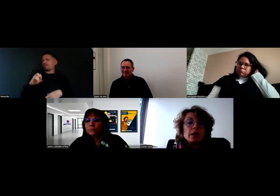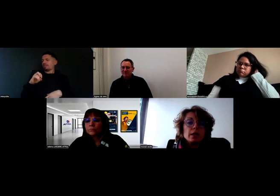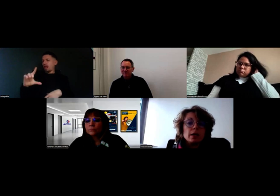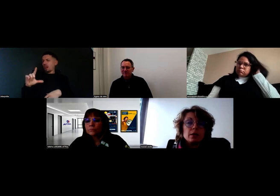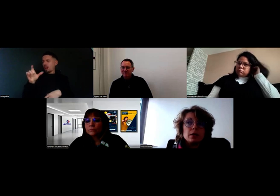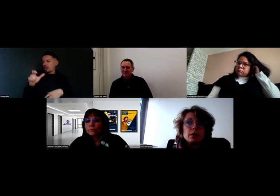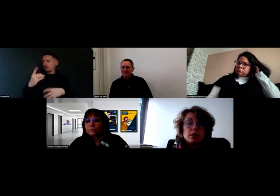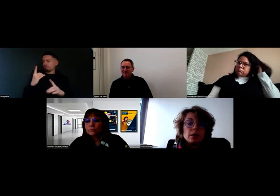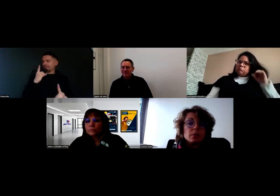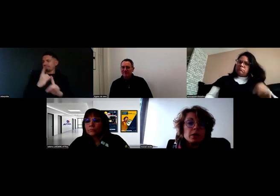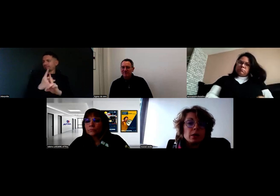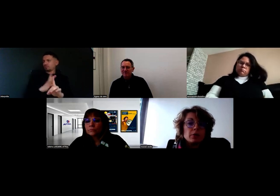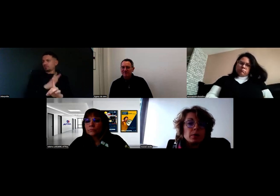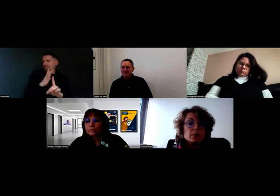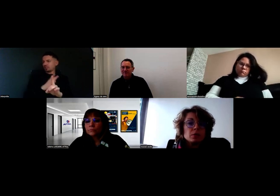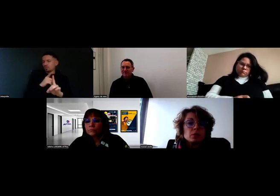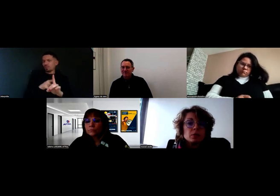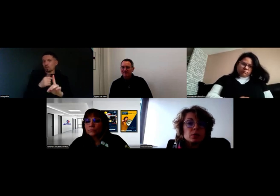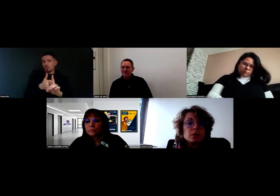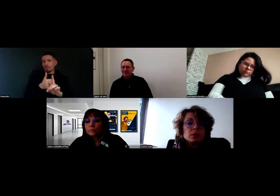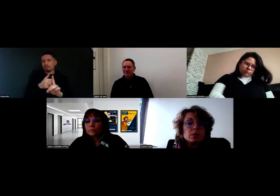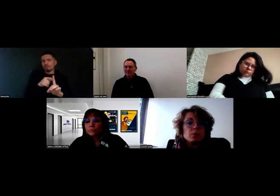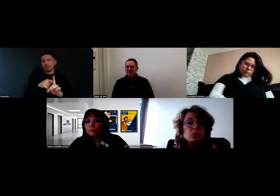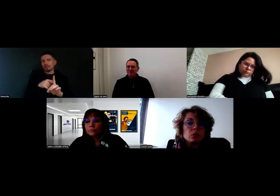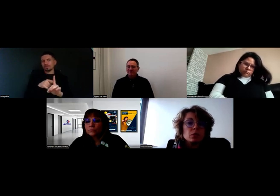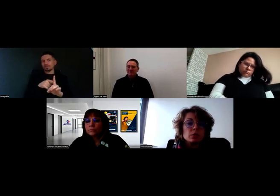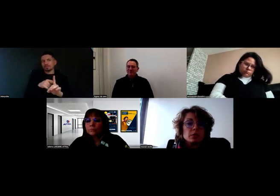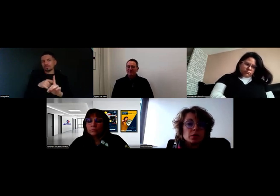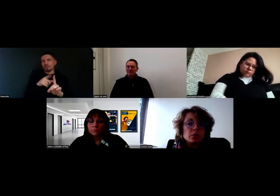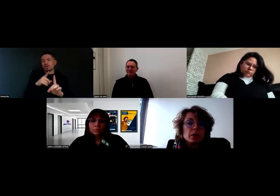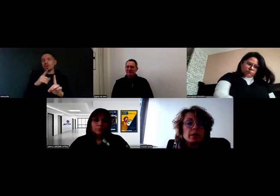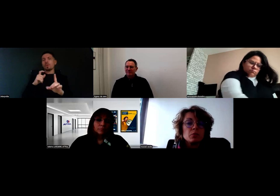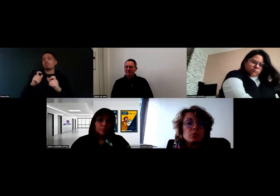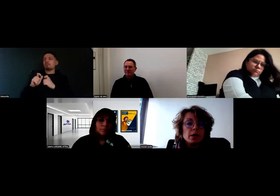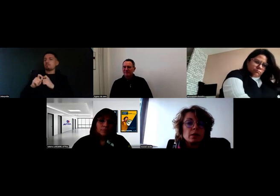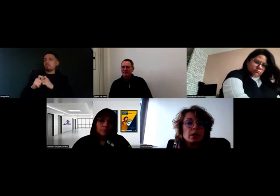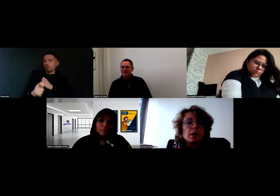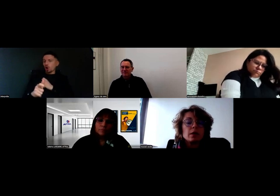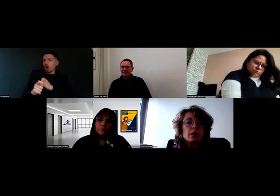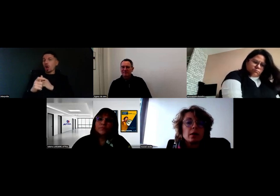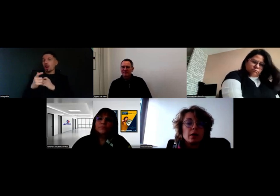et il a remonté l'information que le protocole de livraison aidait Will.